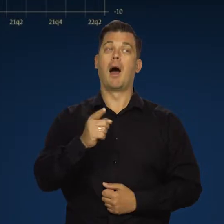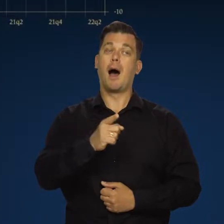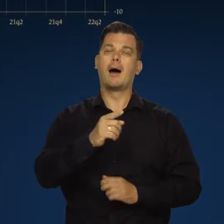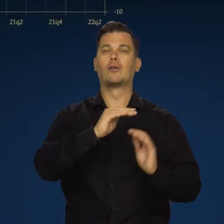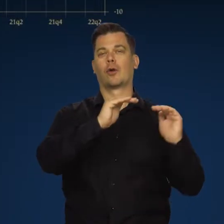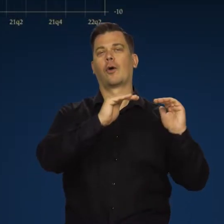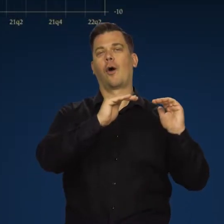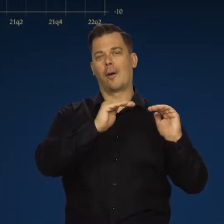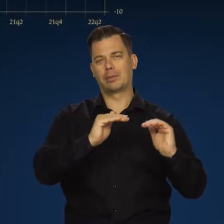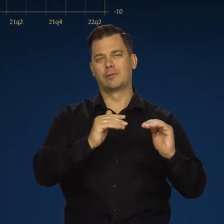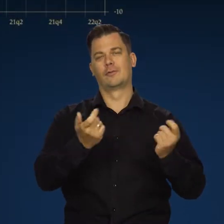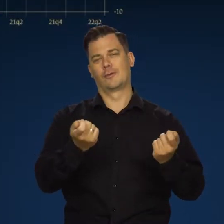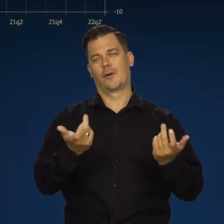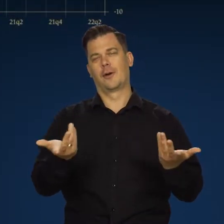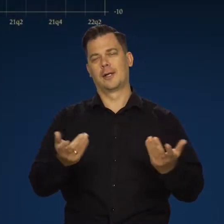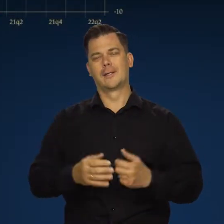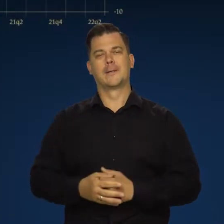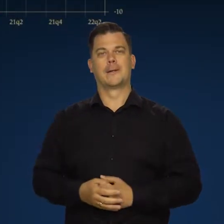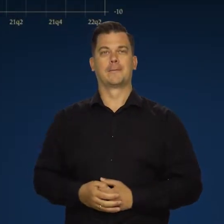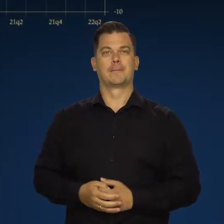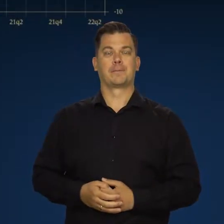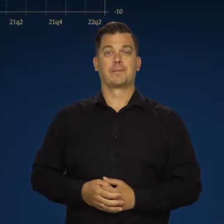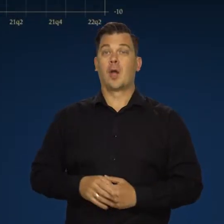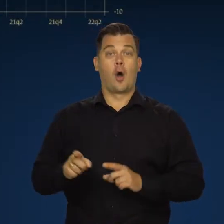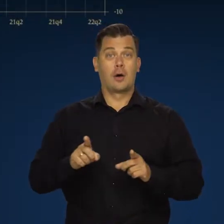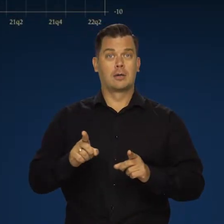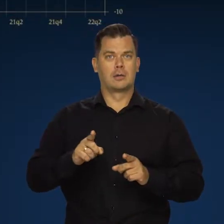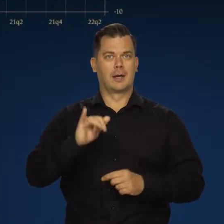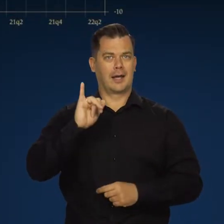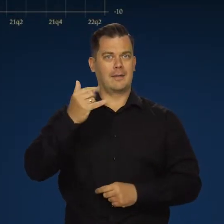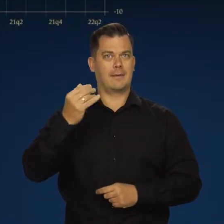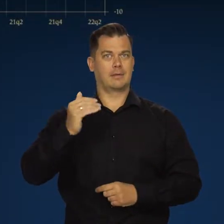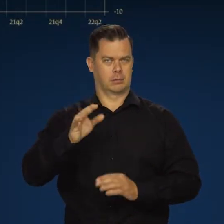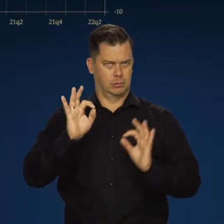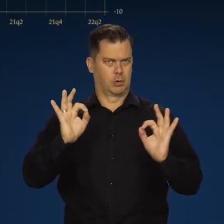ale w tendencji malejącej, co dla inflacji jest pozytywne.